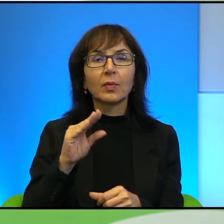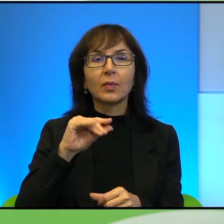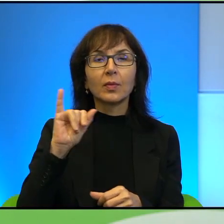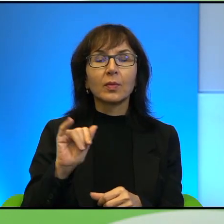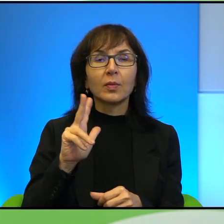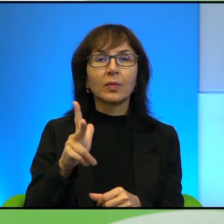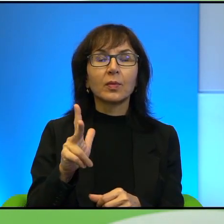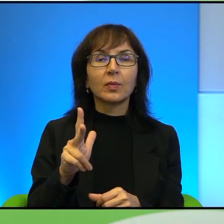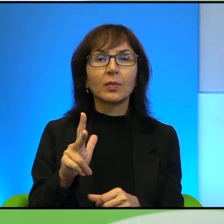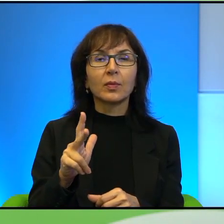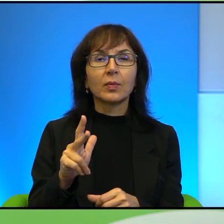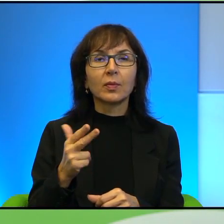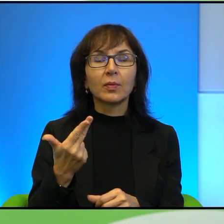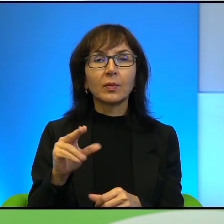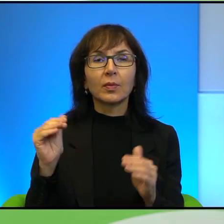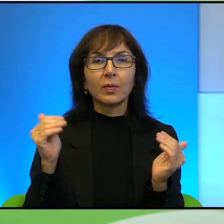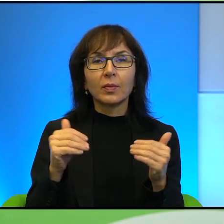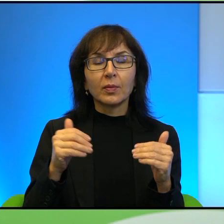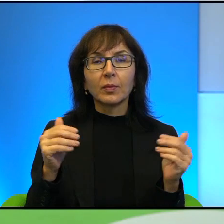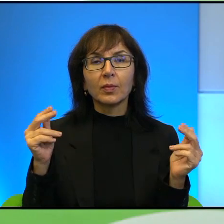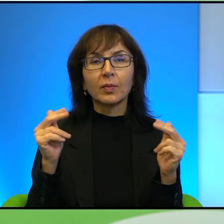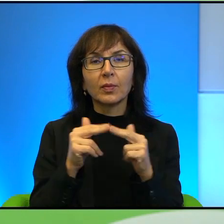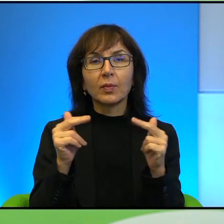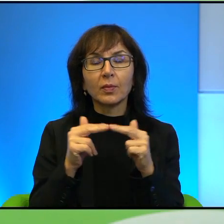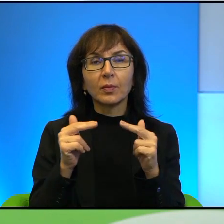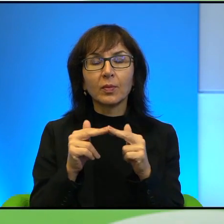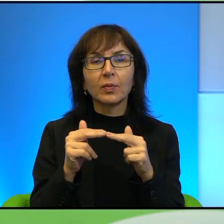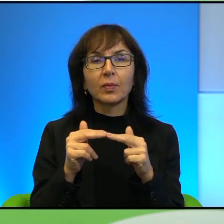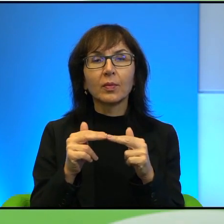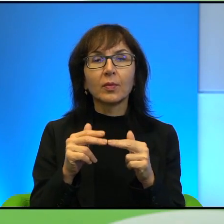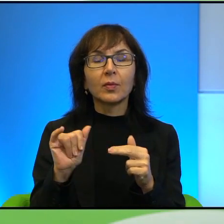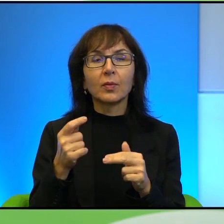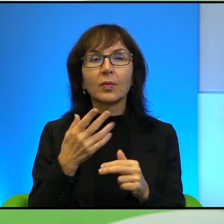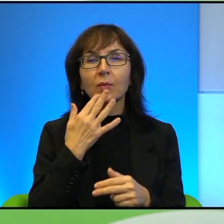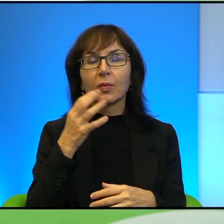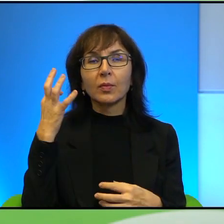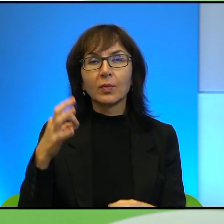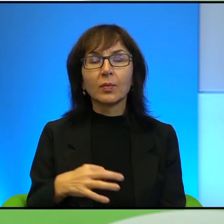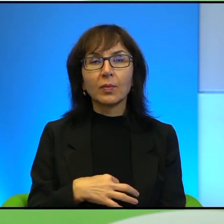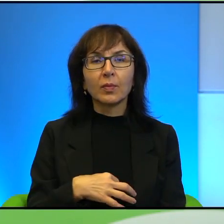takiego jakby niemożliwości porozumienia się, ale to też jest to, co Pan mówił o tej ciekawości też tej drugiej strony, prawda,